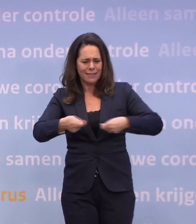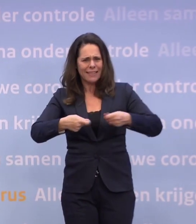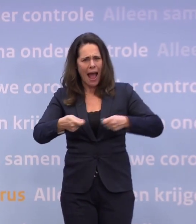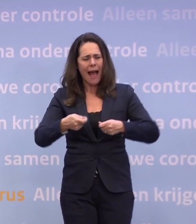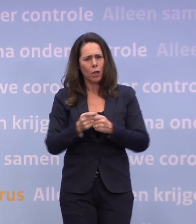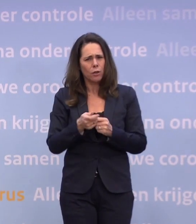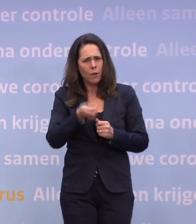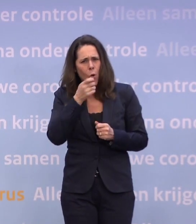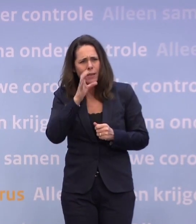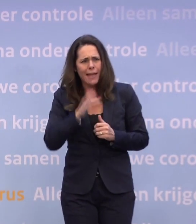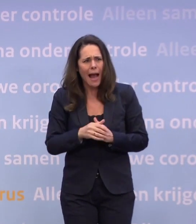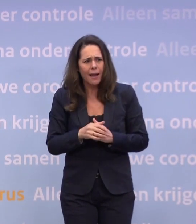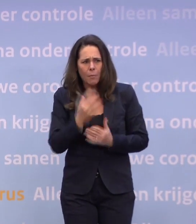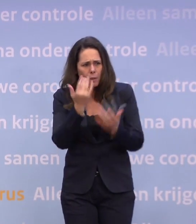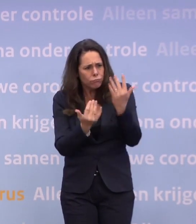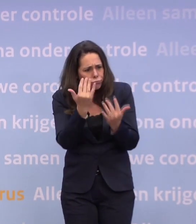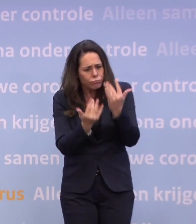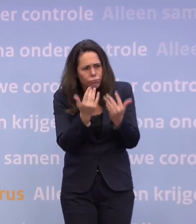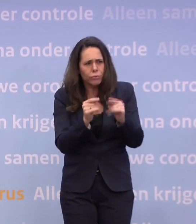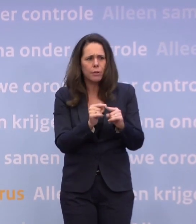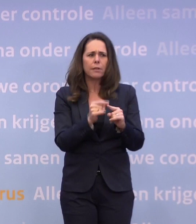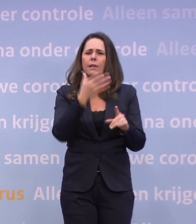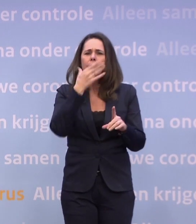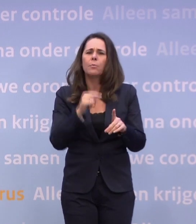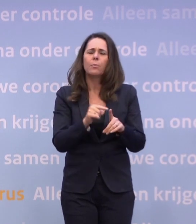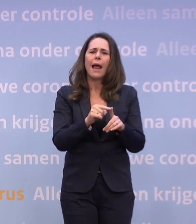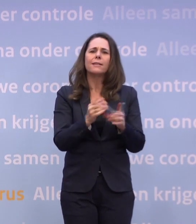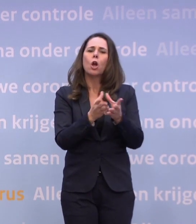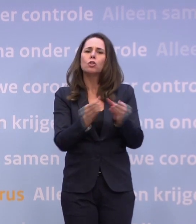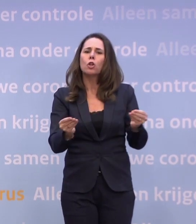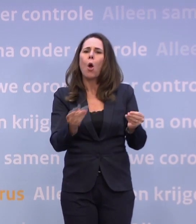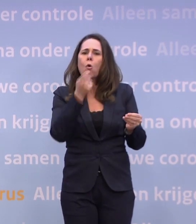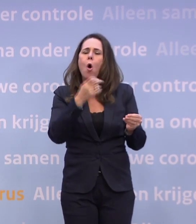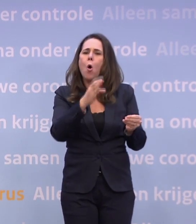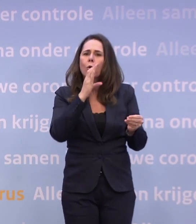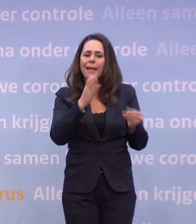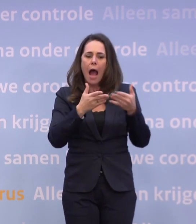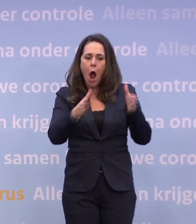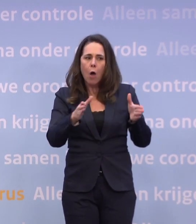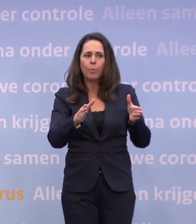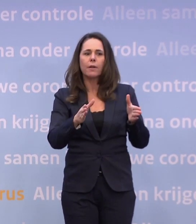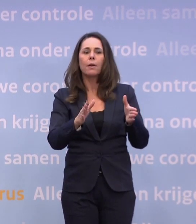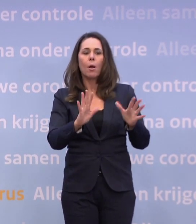...of ze hebben een doorrekening gemaakt waaruit blijkt... ...dat de opening van de droge horeca juist kan leiden tot minder besmettingen.